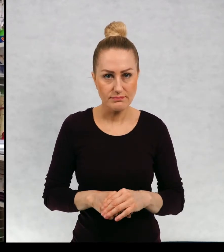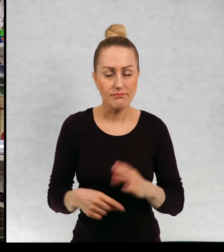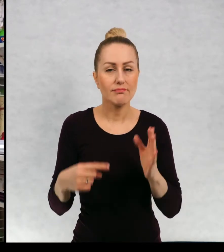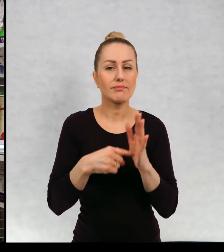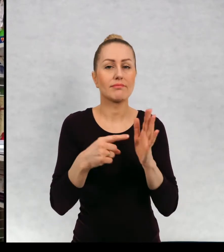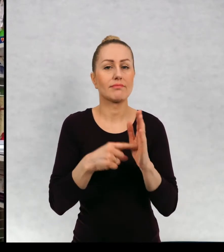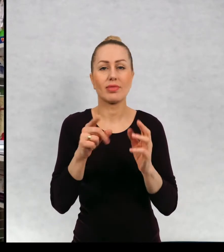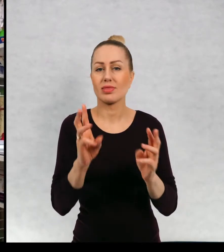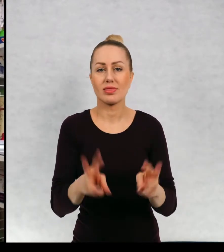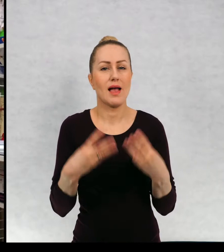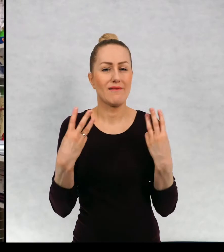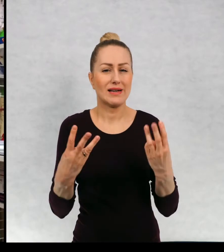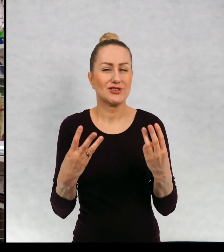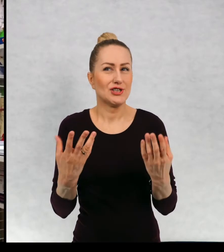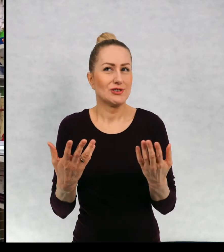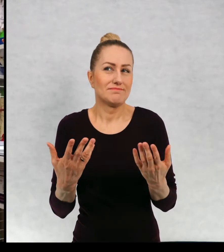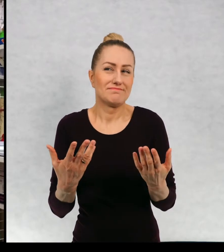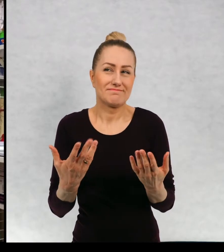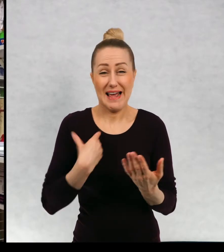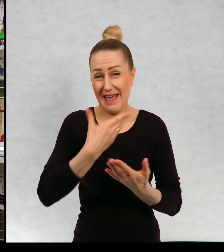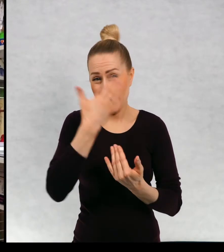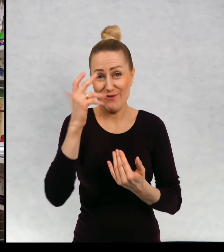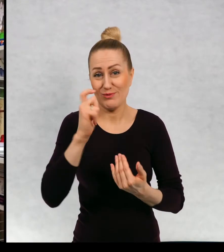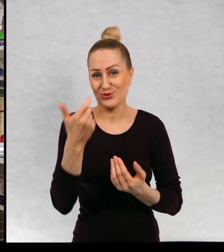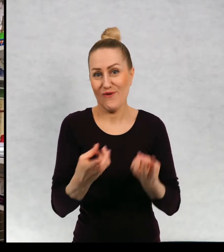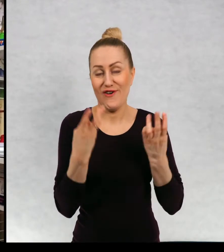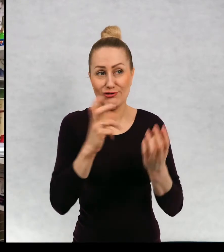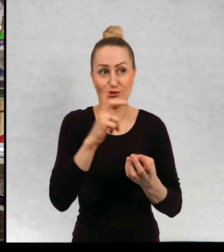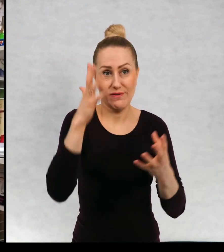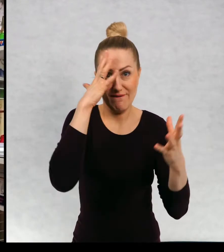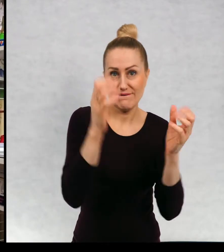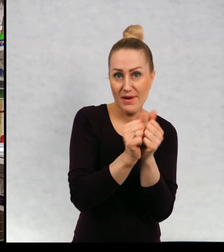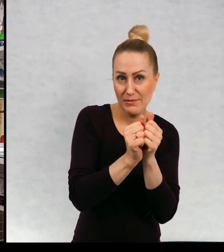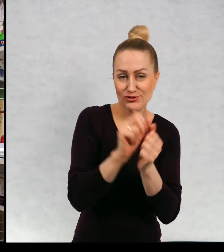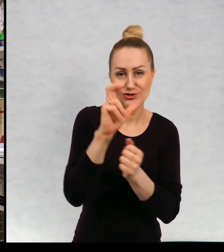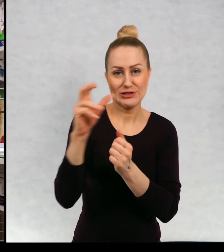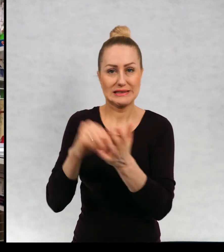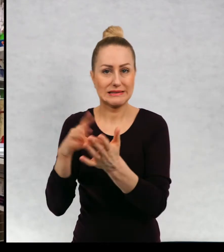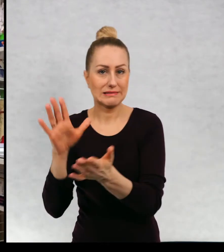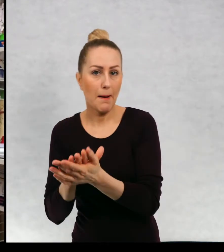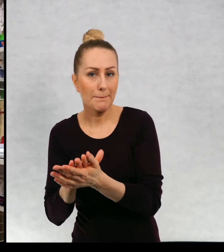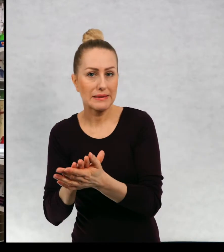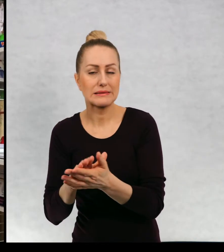Właściwie najważniejsze jest chyba właśnie nie wiem, czy jest najważniejsze wymyślanie, czy czy zapisywanie.